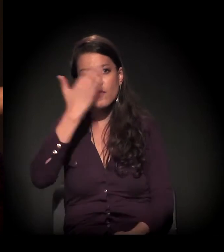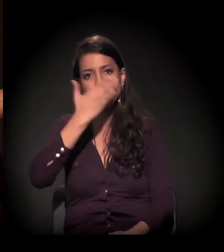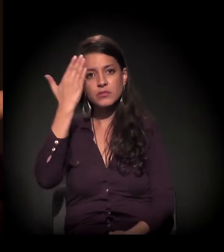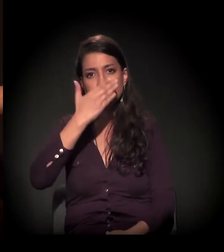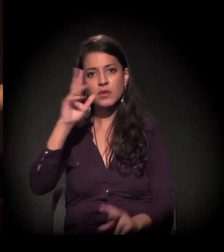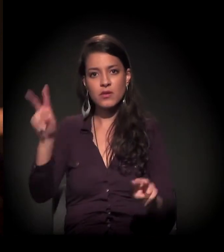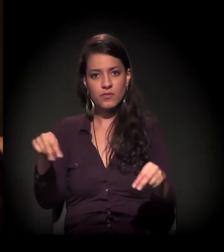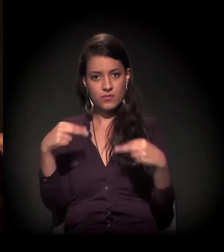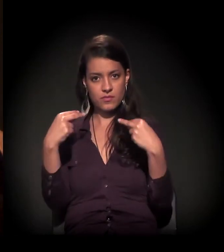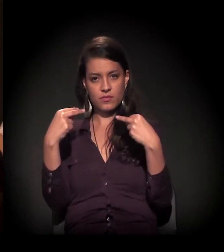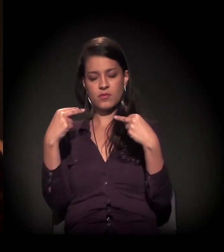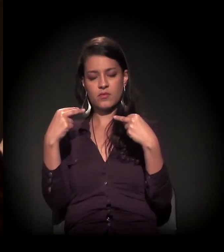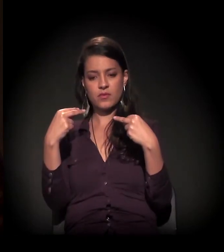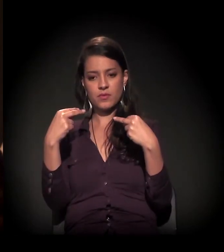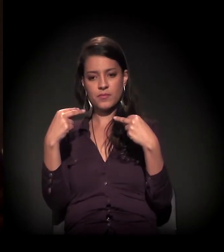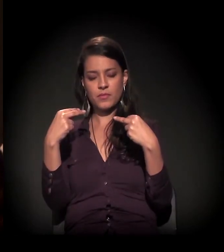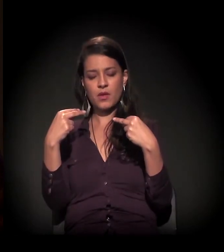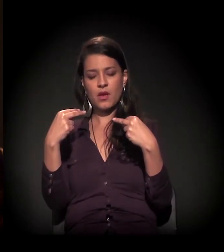por causa do castelinho.